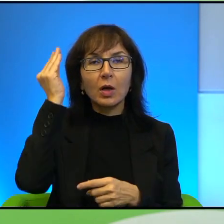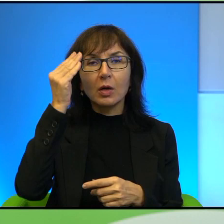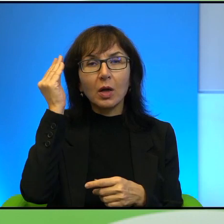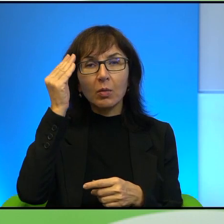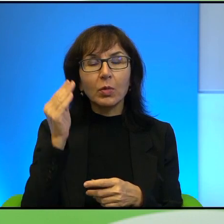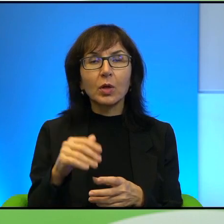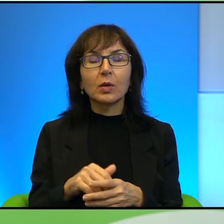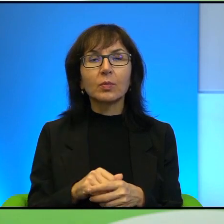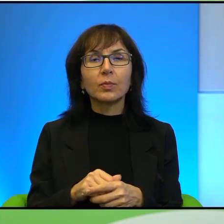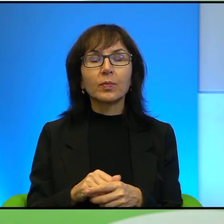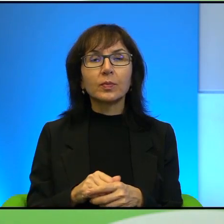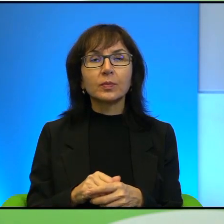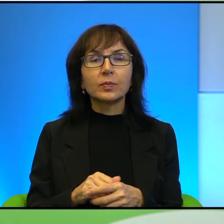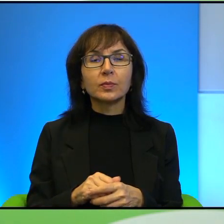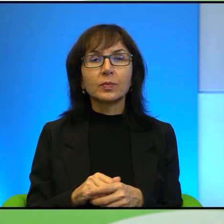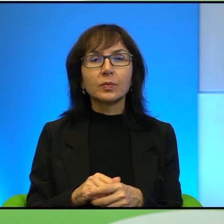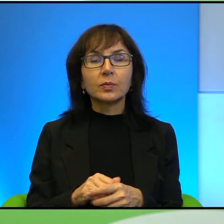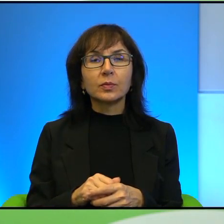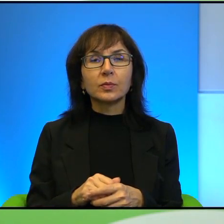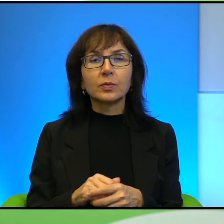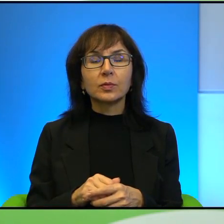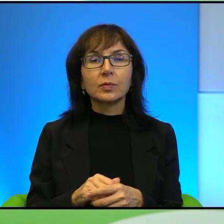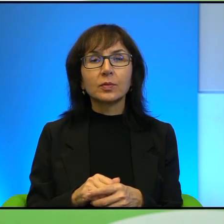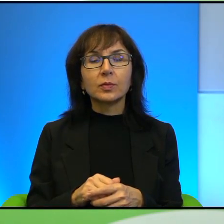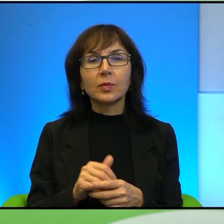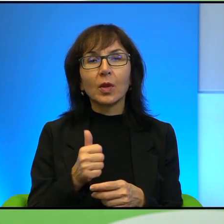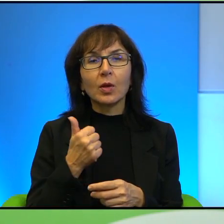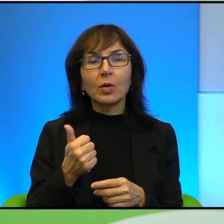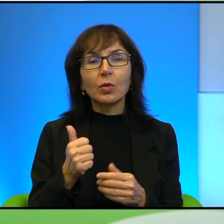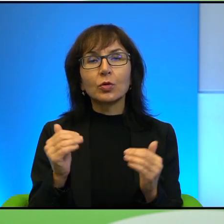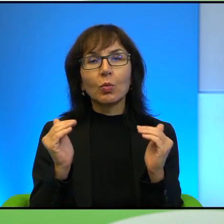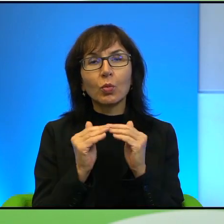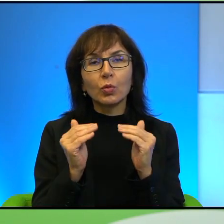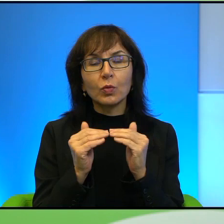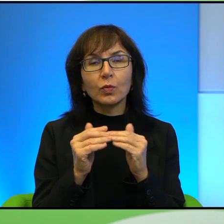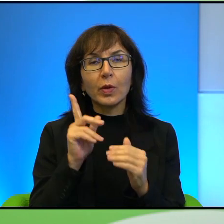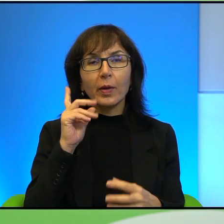To, a jednocześnie porównuje ich Pan, bo to rzeczywiście jest rodzaj